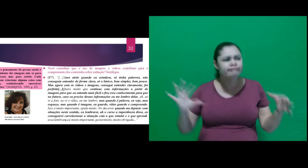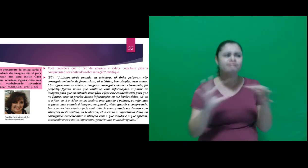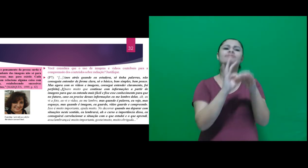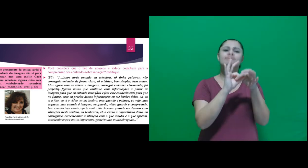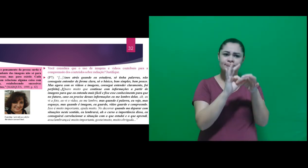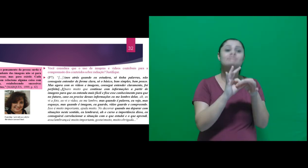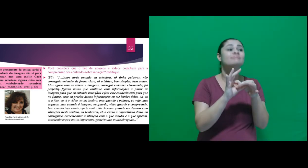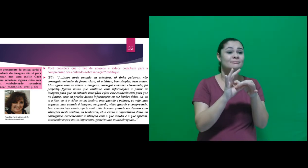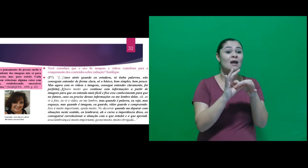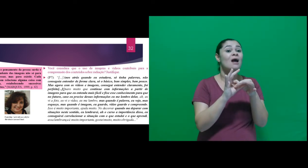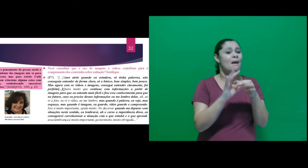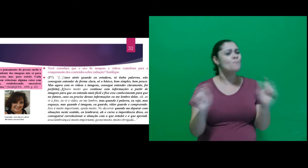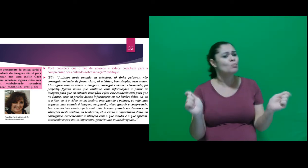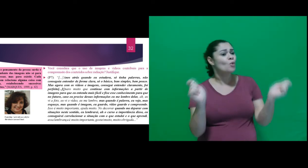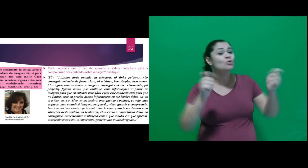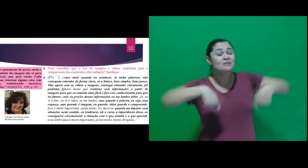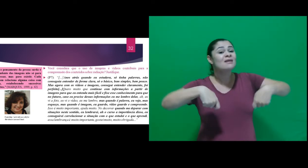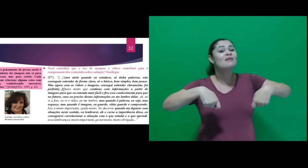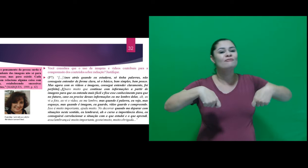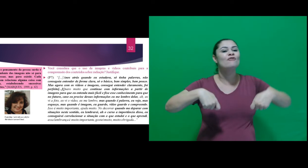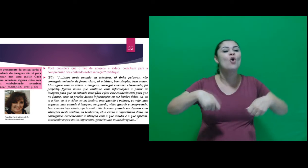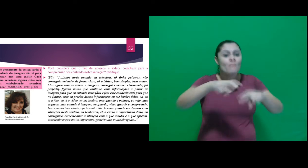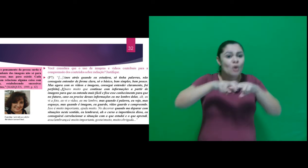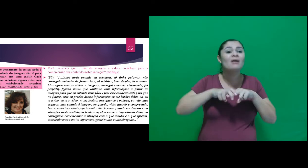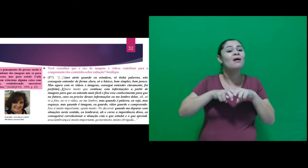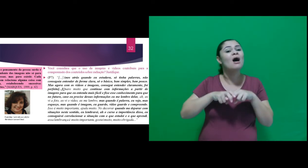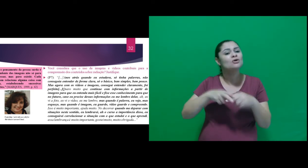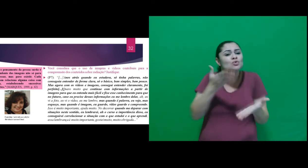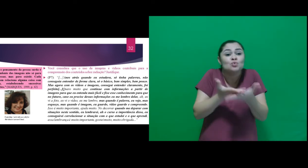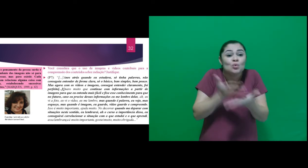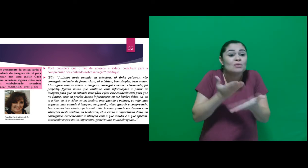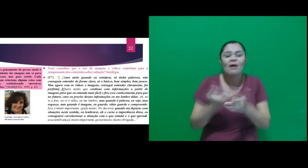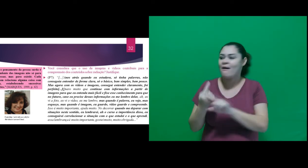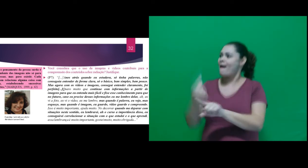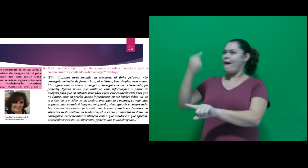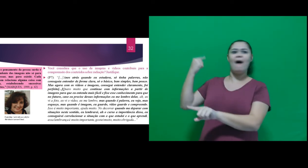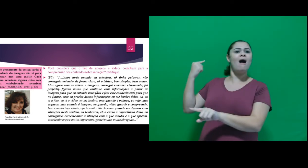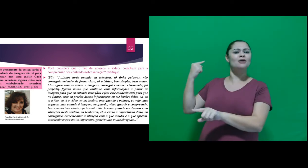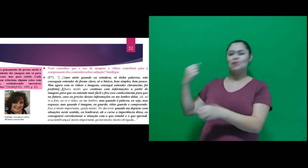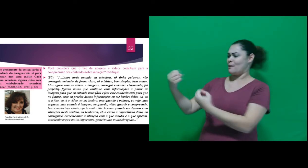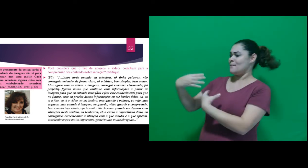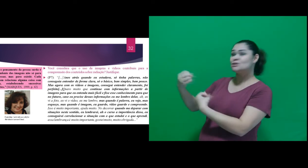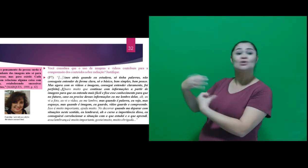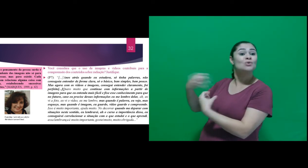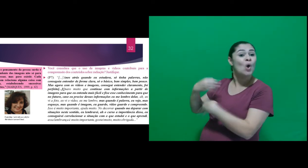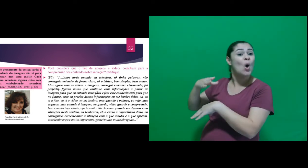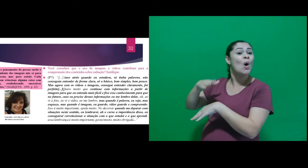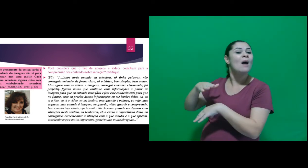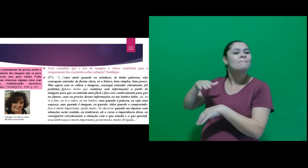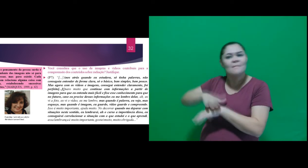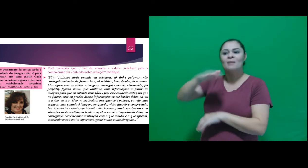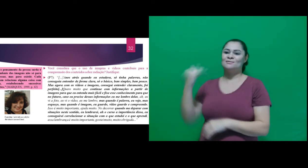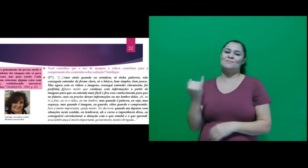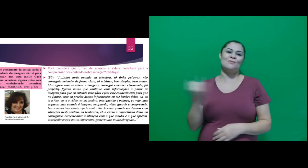eu conseguirei correlacionar a situação com o que estudei e o que aprendi, essa lembrança é